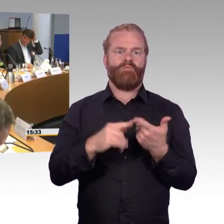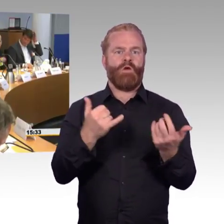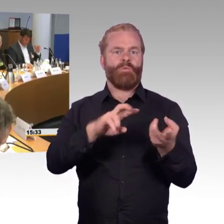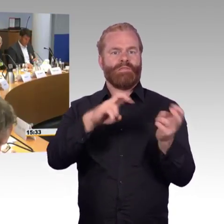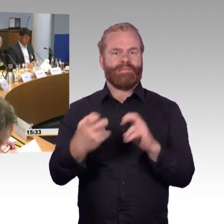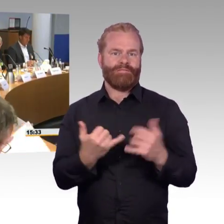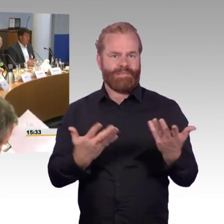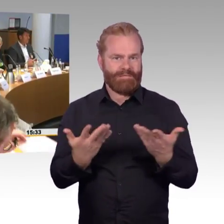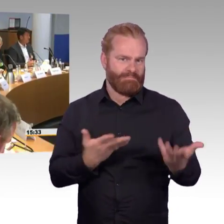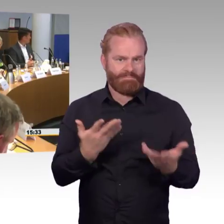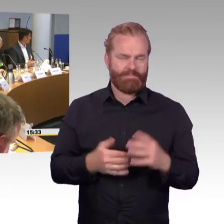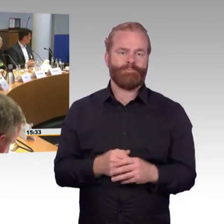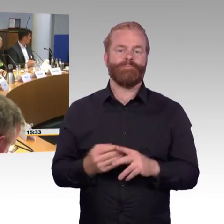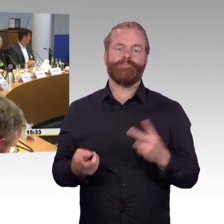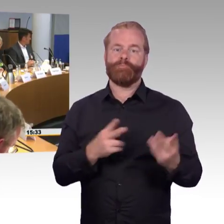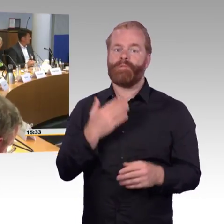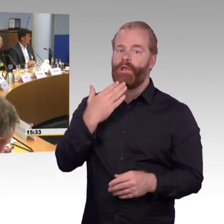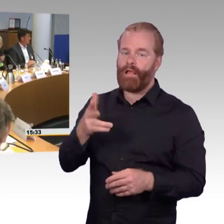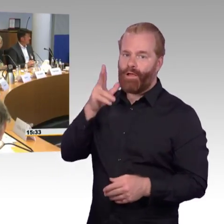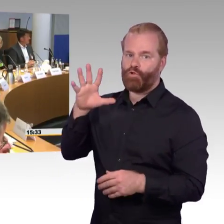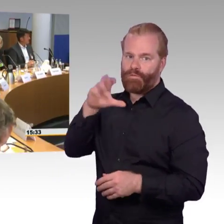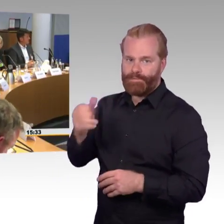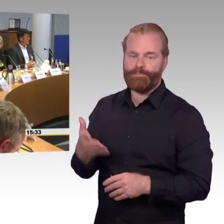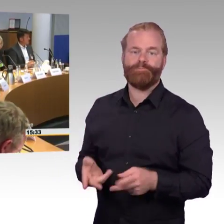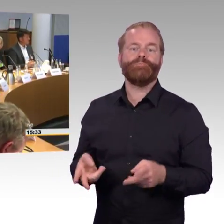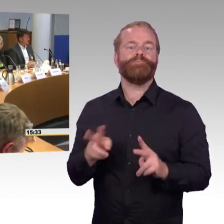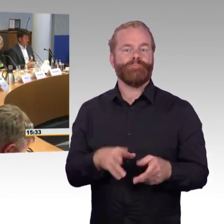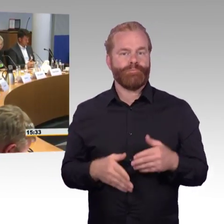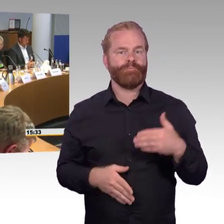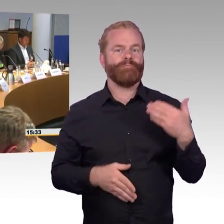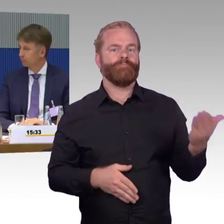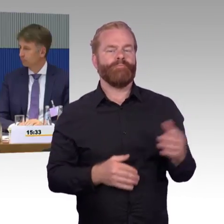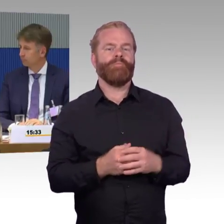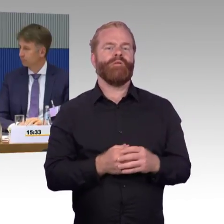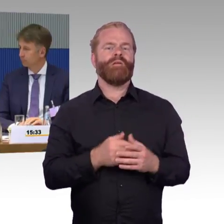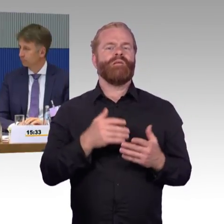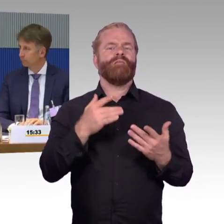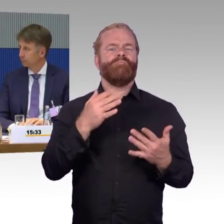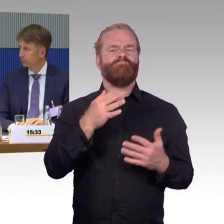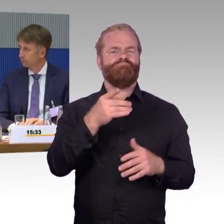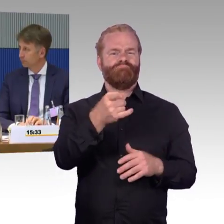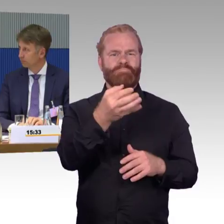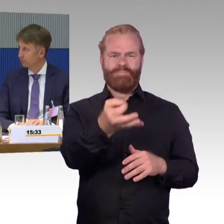Herr Herbst, wir haben zum einen natürlich die Information von unseren Mitgliedern erhalten, die gesagt haben,